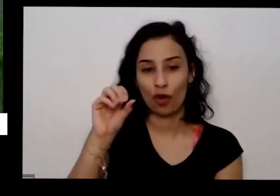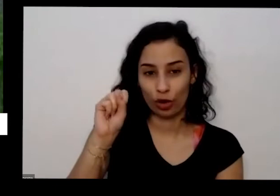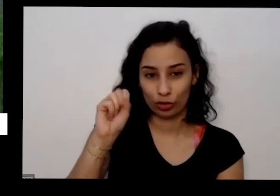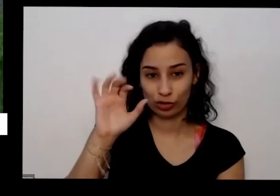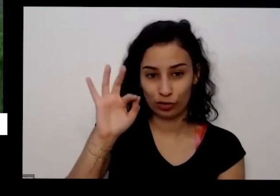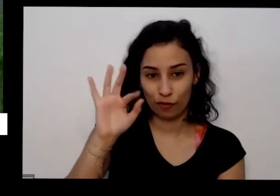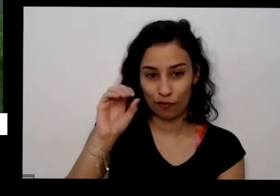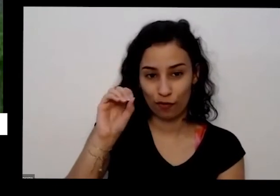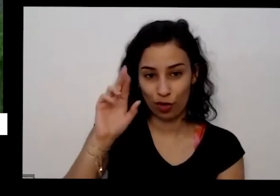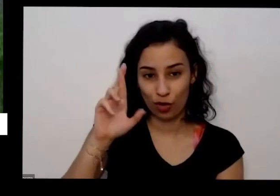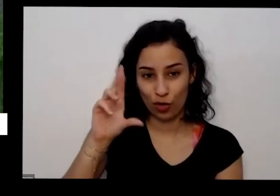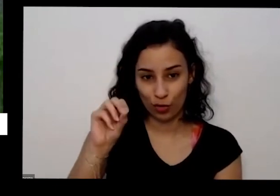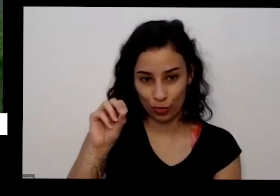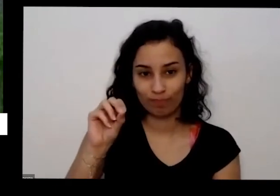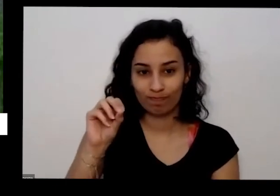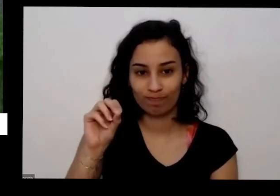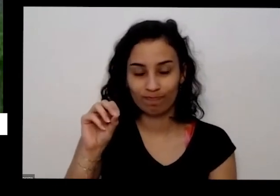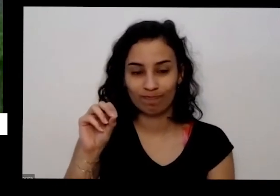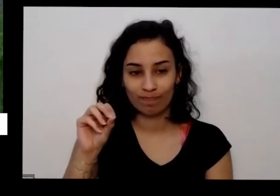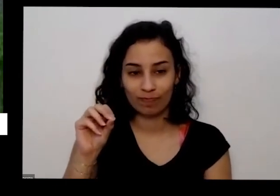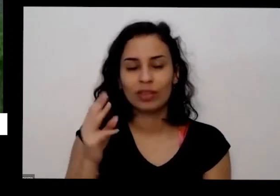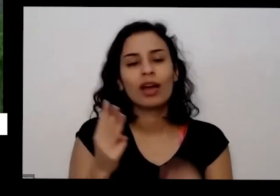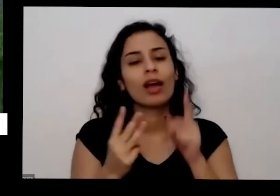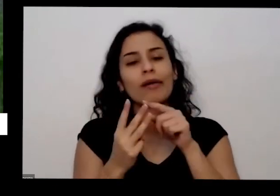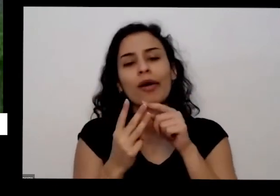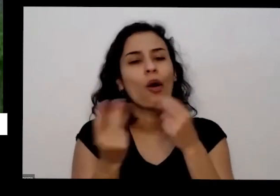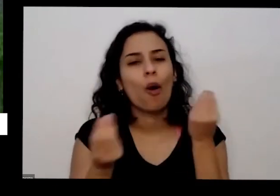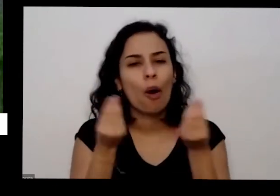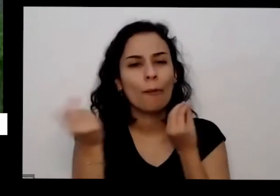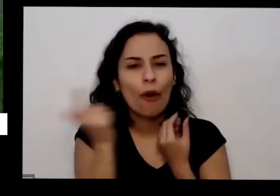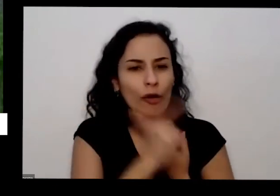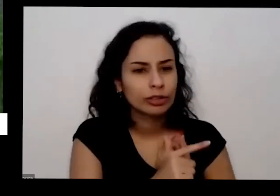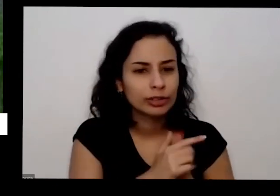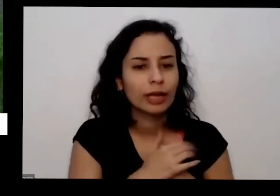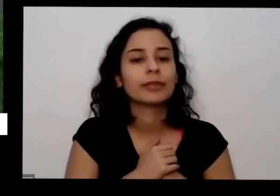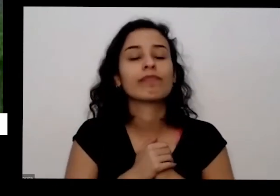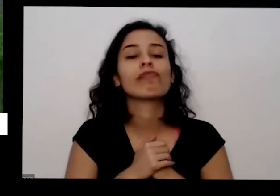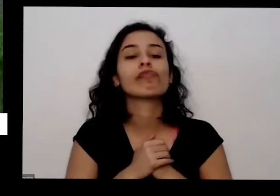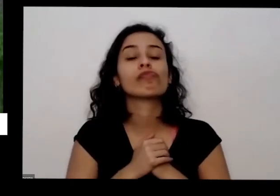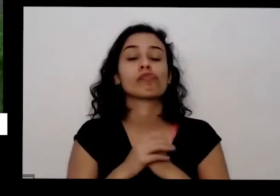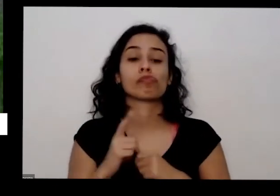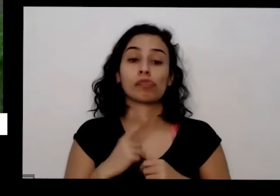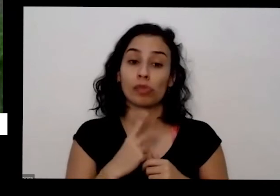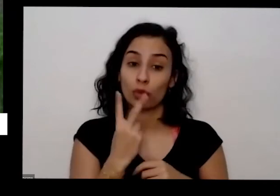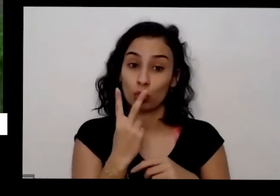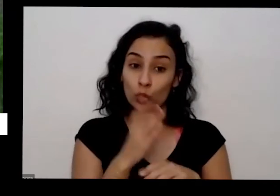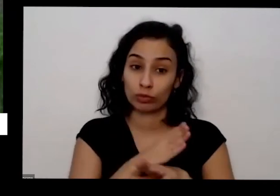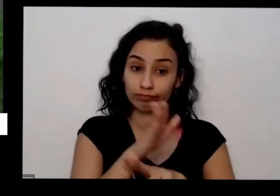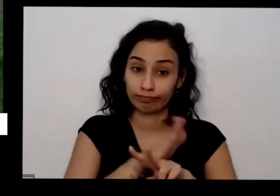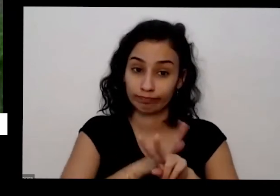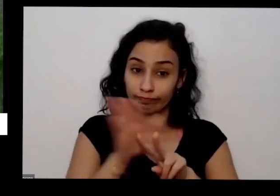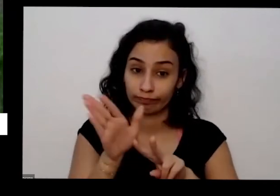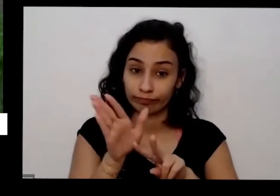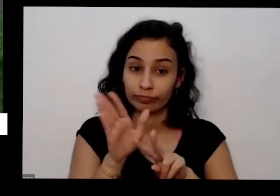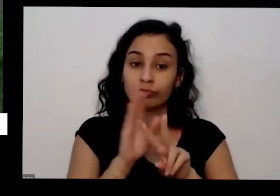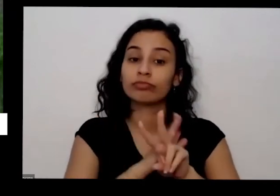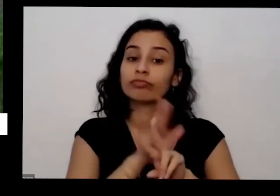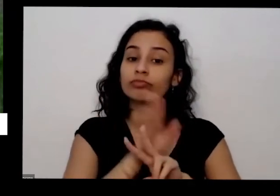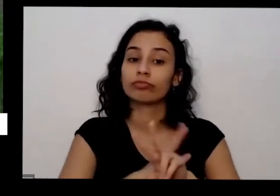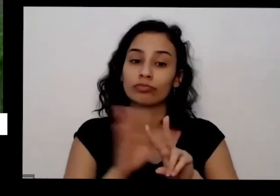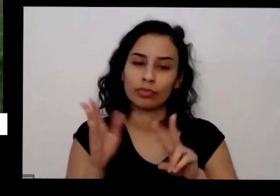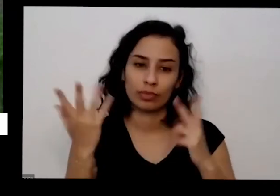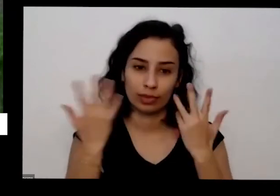posso foro e o pó soro é tem também duas formas de conseguir formas orgânicas eu tô falando de